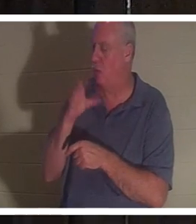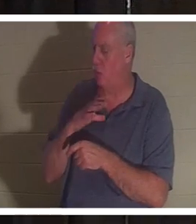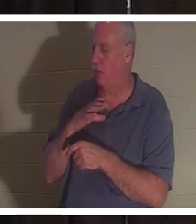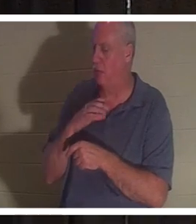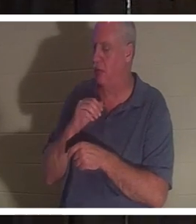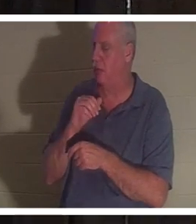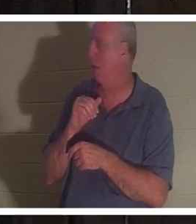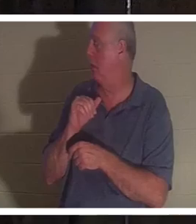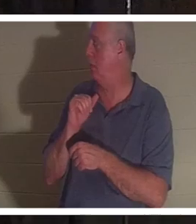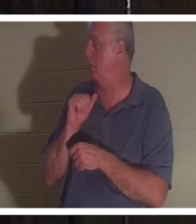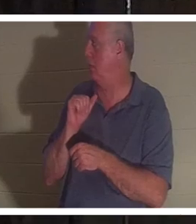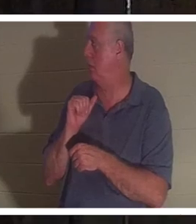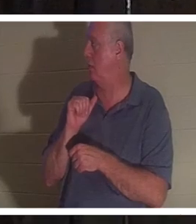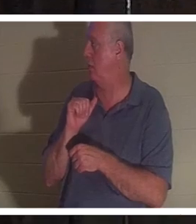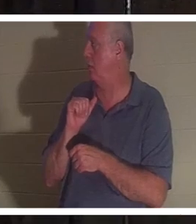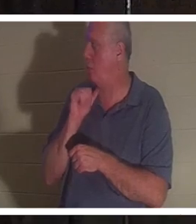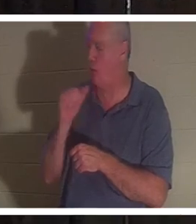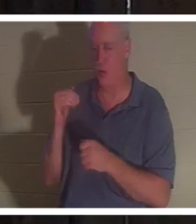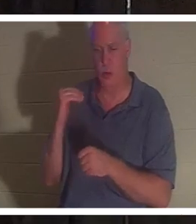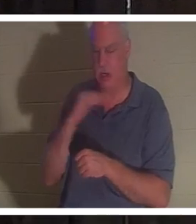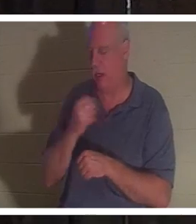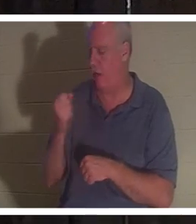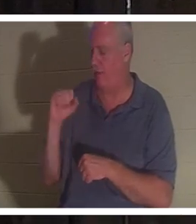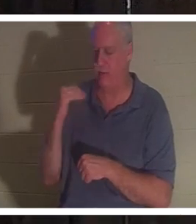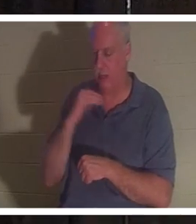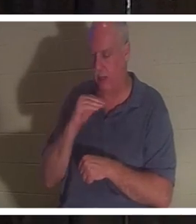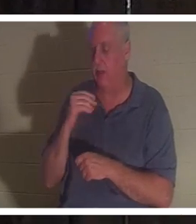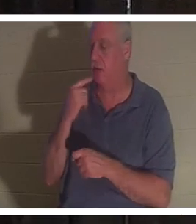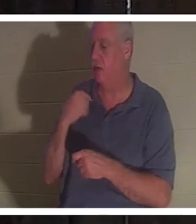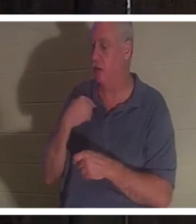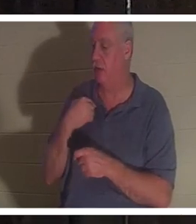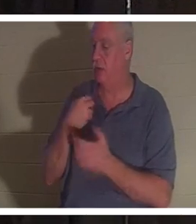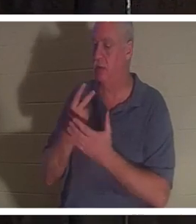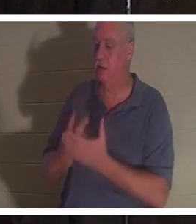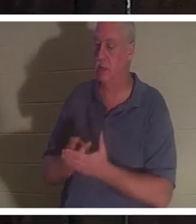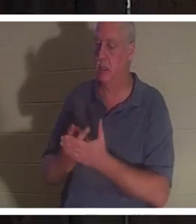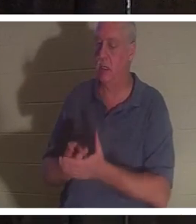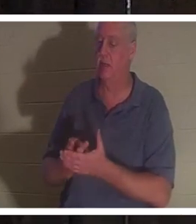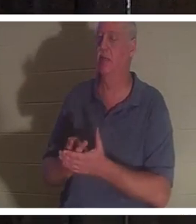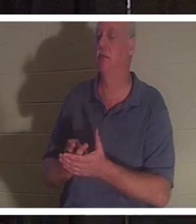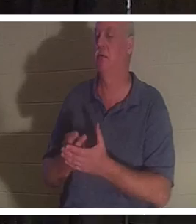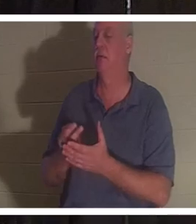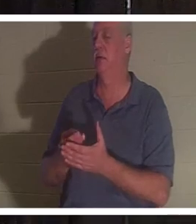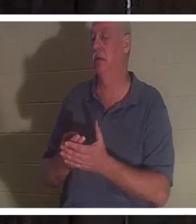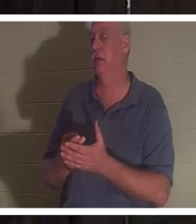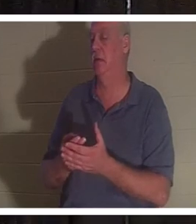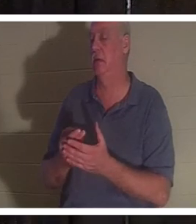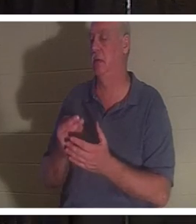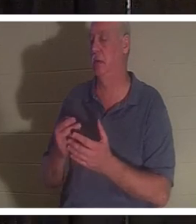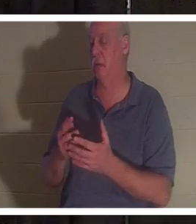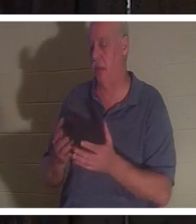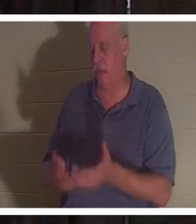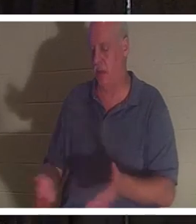उसने मुझे बताया कि वह बाथरूम में खून से लथपथ पड़ी थी और उसकी आत्मा